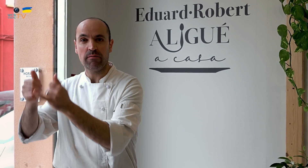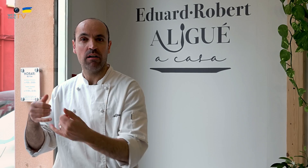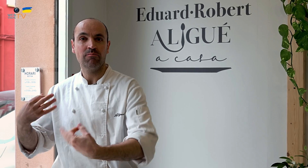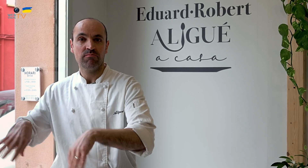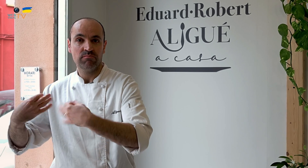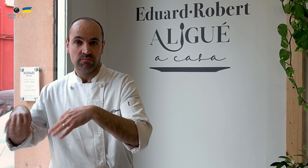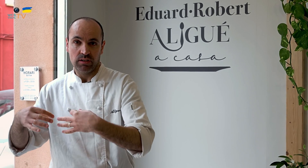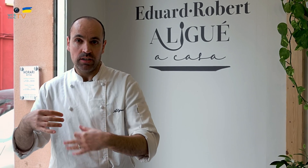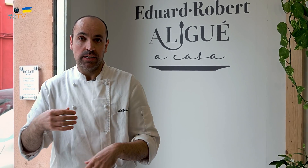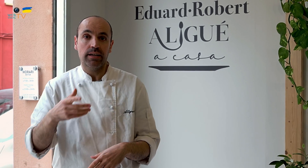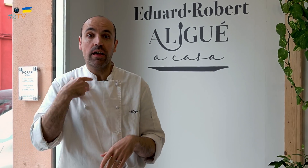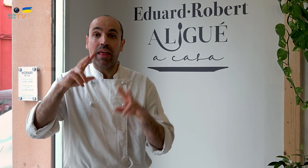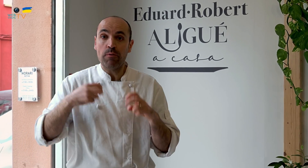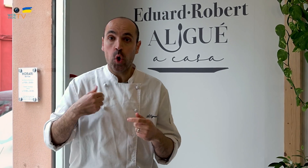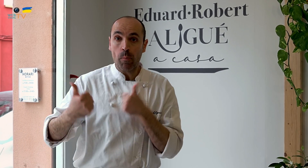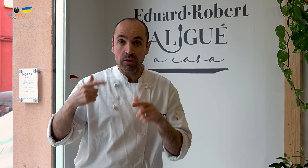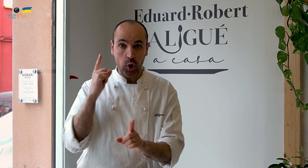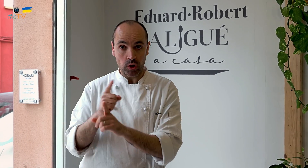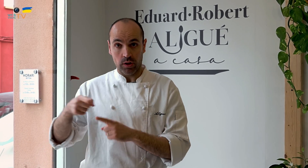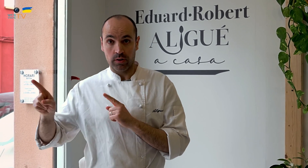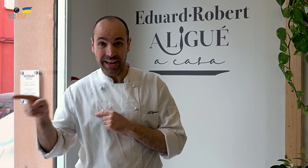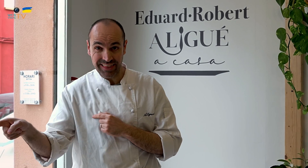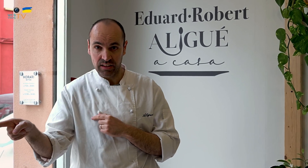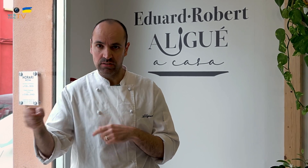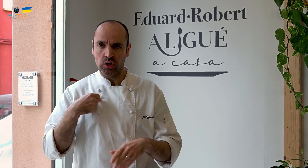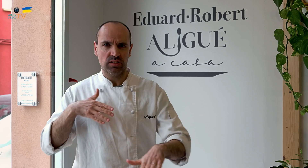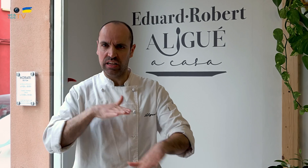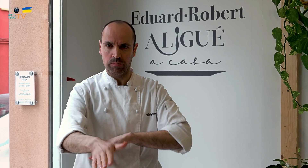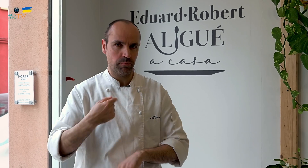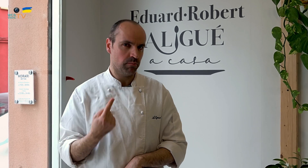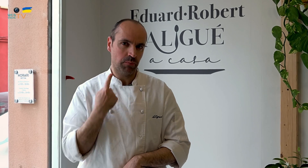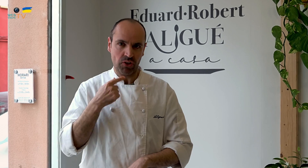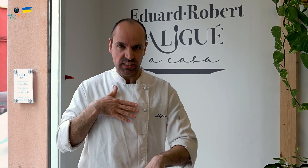será muy ordinaria. Para competir contra esto, nosotros siempre perderíamos.